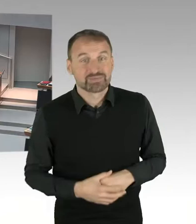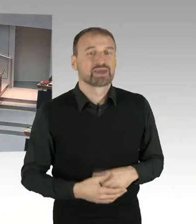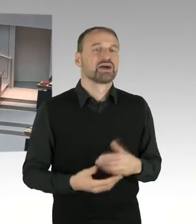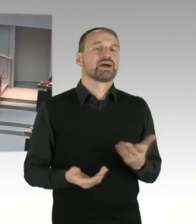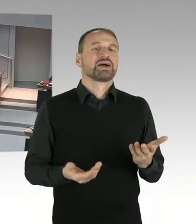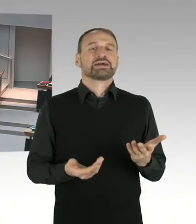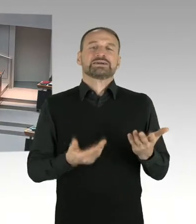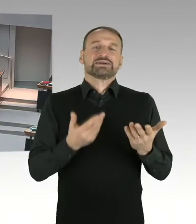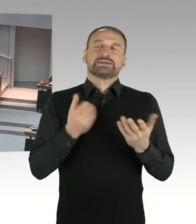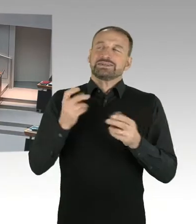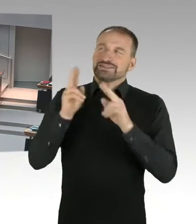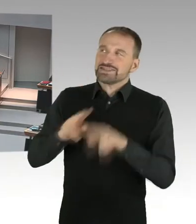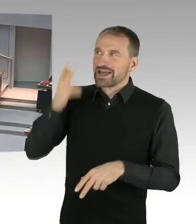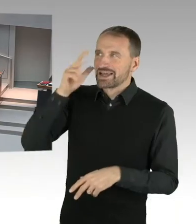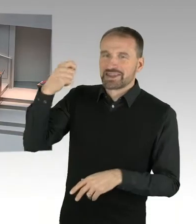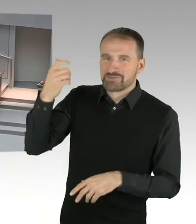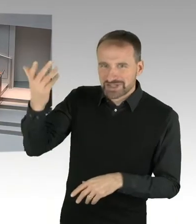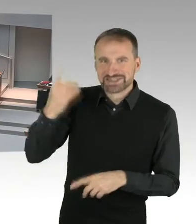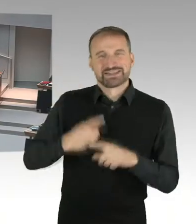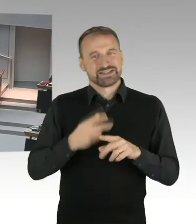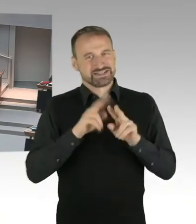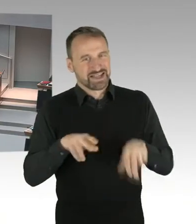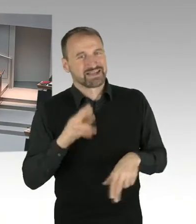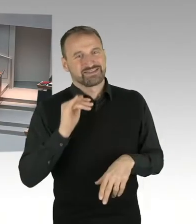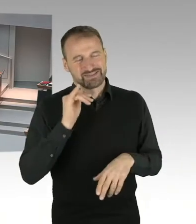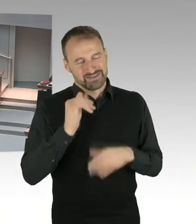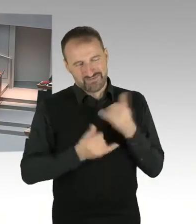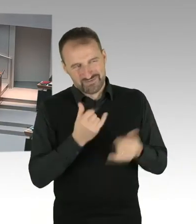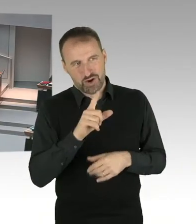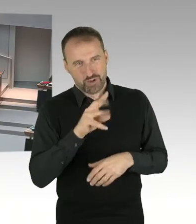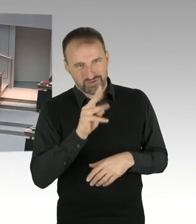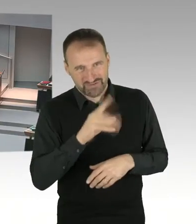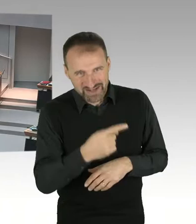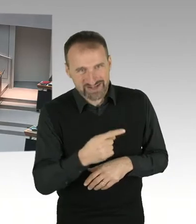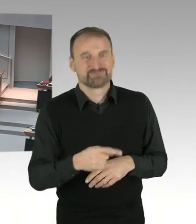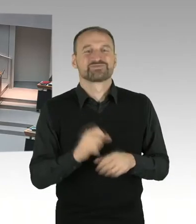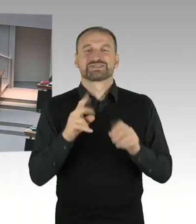hier darstellen wird. Für den Fall, es kommt zu einem Antrag,